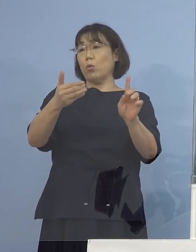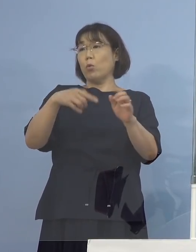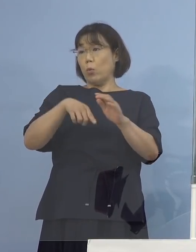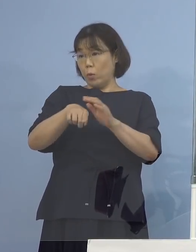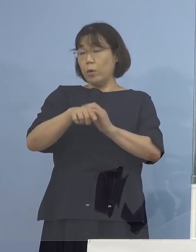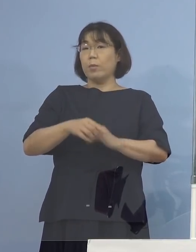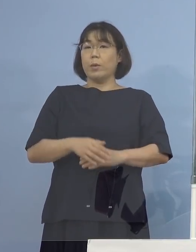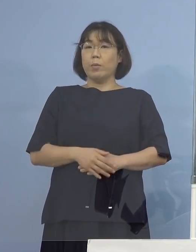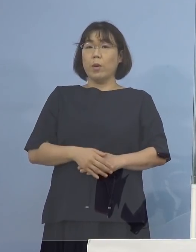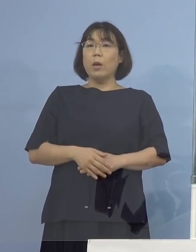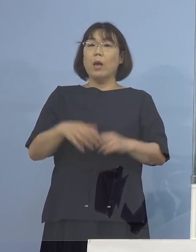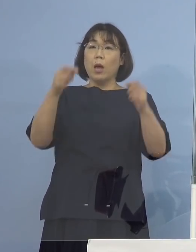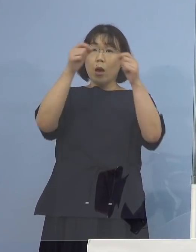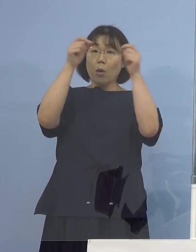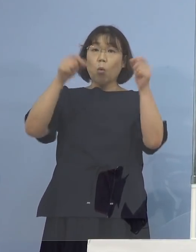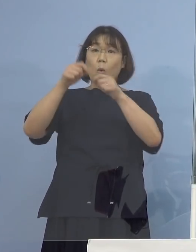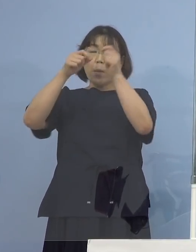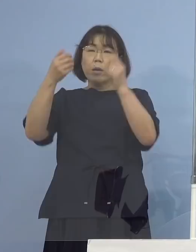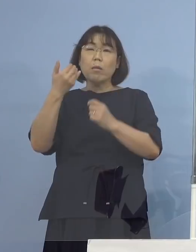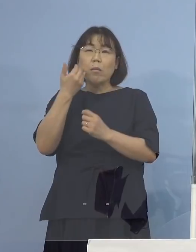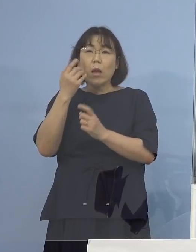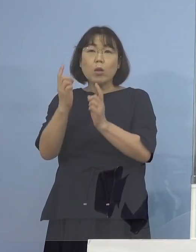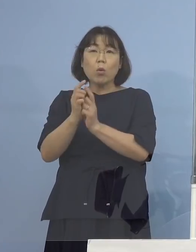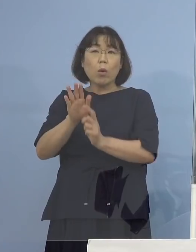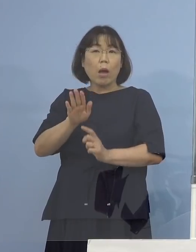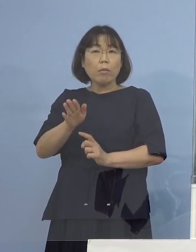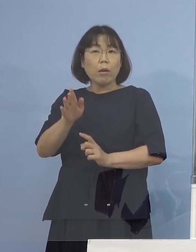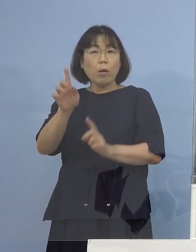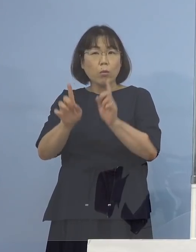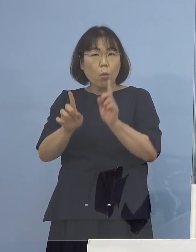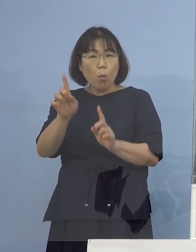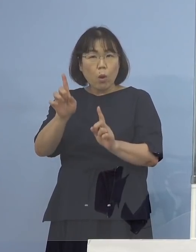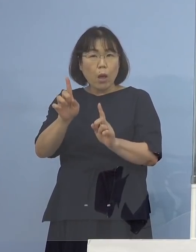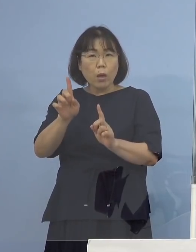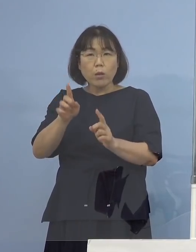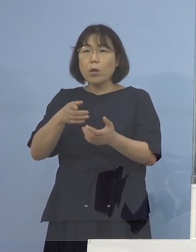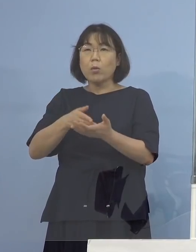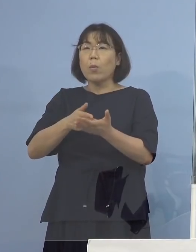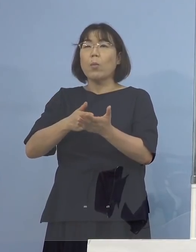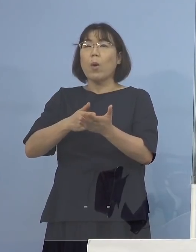だから個別の誰とどう接触とか これは申し上げておりません